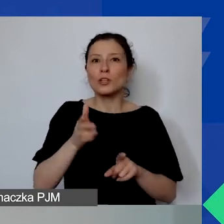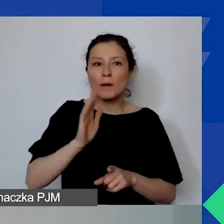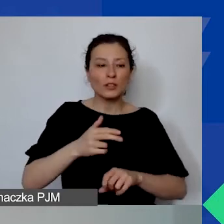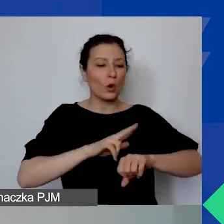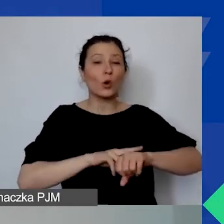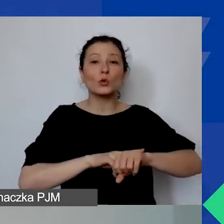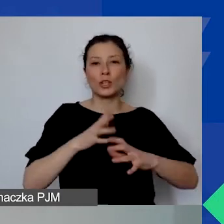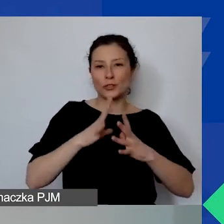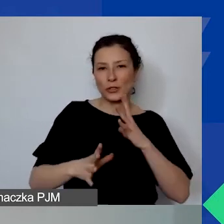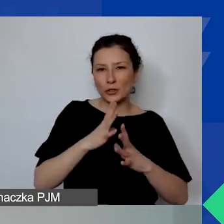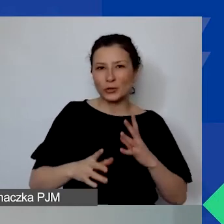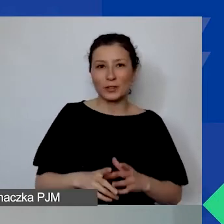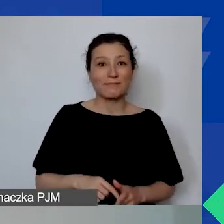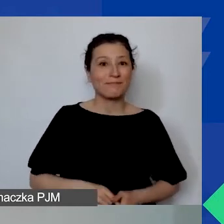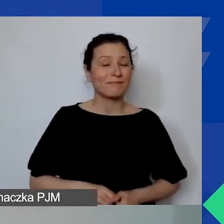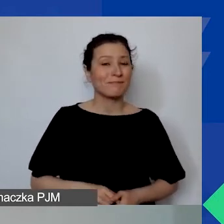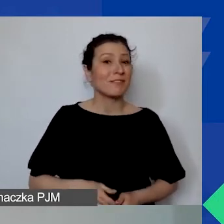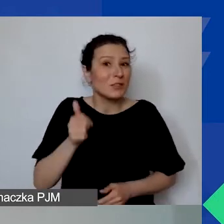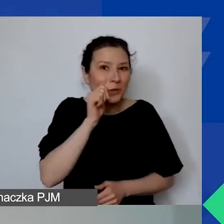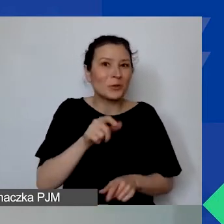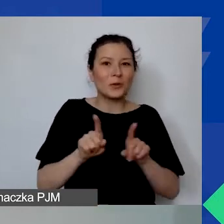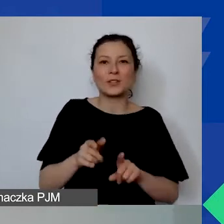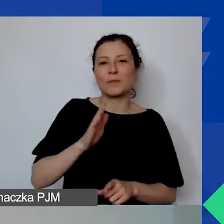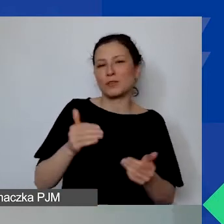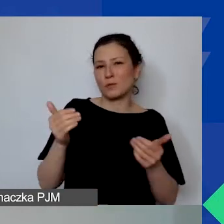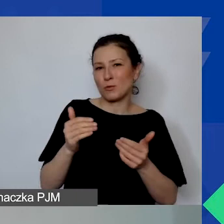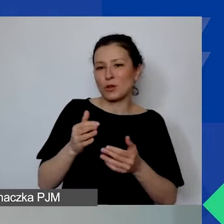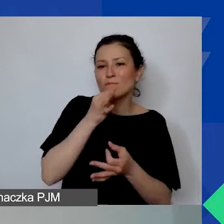Więc wtedy również będzie można zadać jej pytanie.